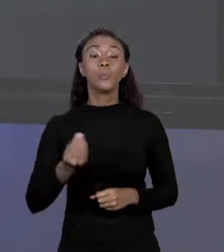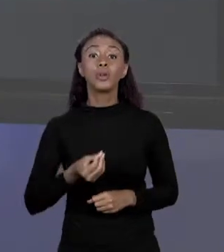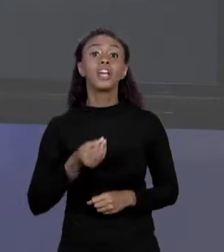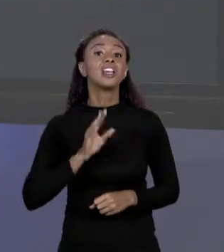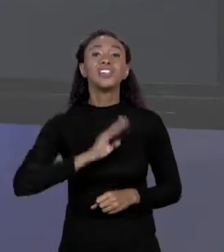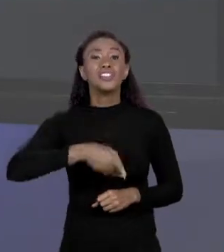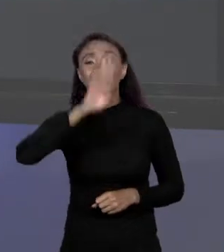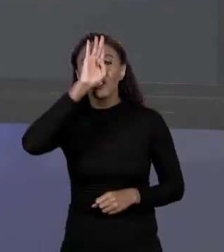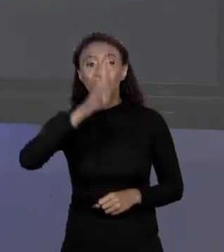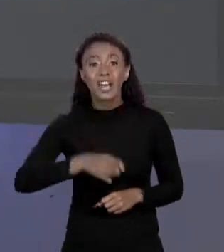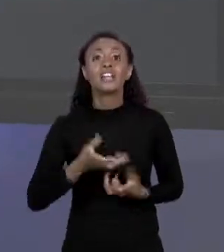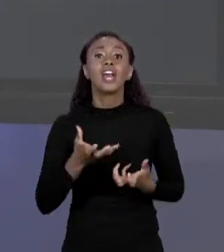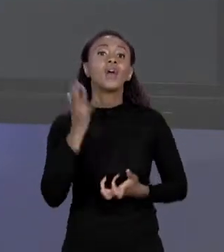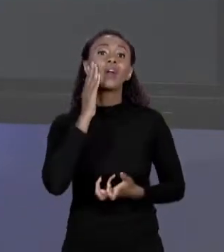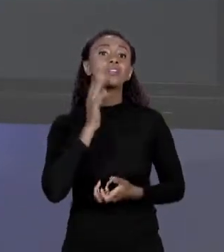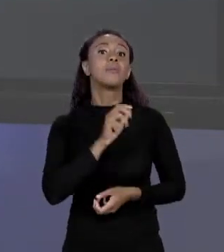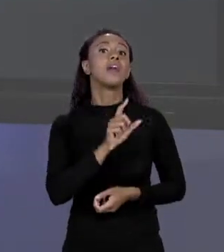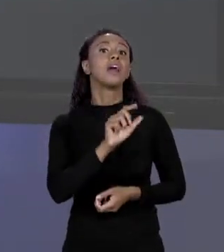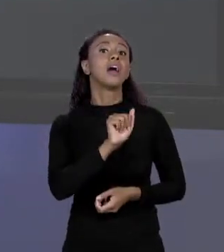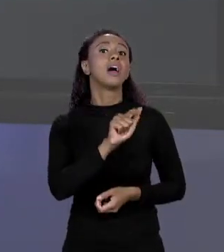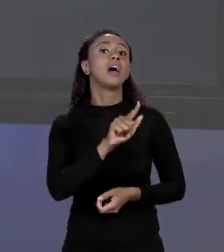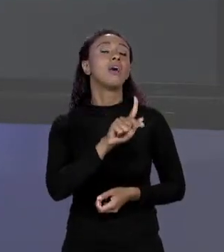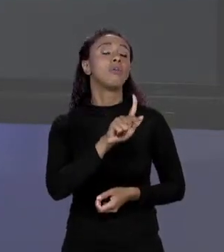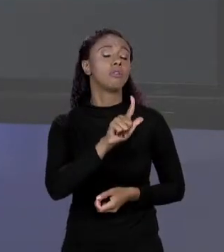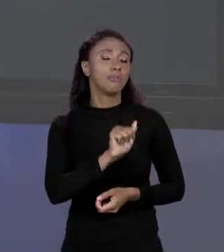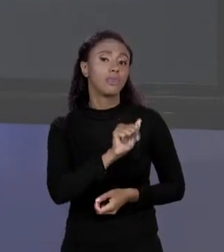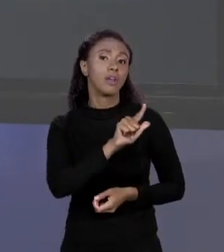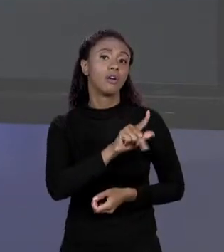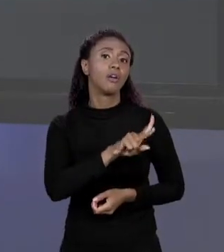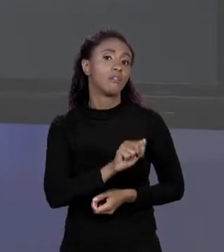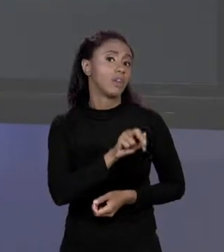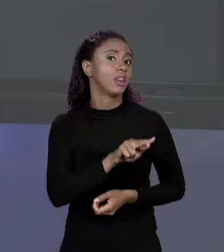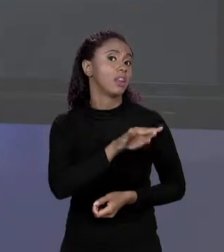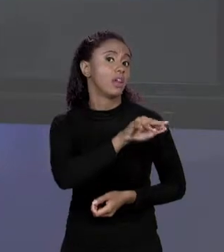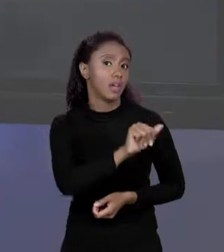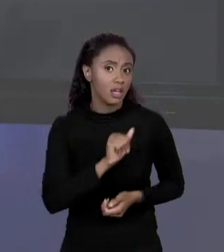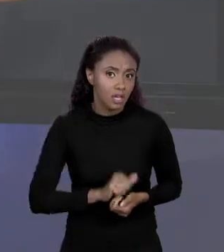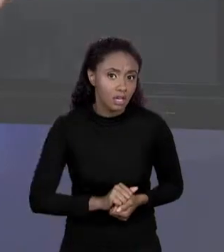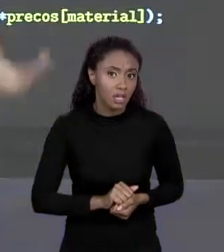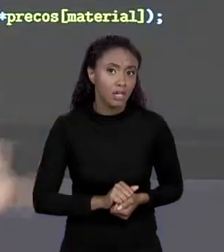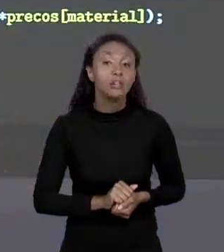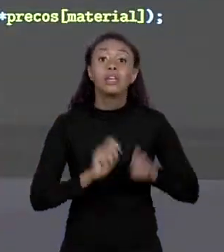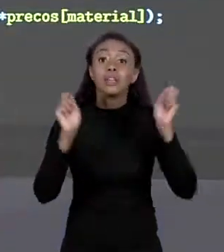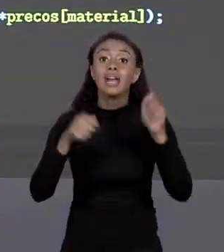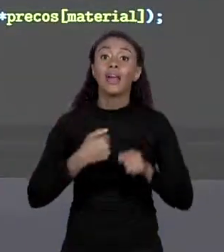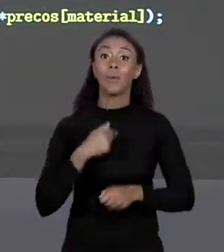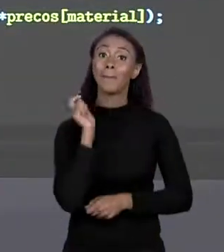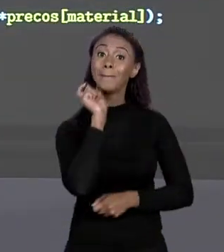EU QUISER SABER O PREÇO DELA VAI NA POSIÇÃO 0, EU CONSIGO POR INCLUSIVE A PALAVRA ALVENARIA DENTRO DO MEU